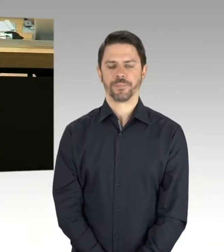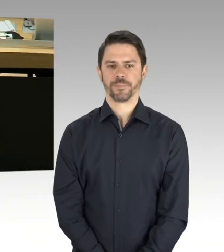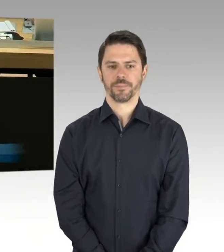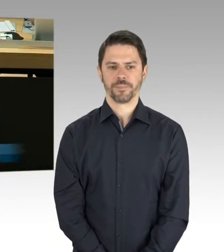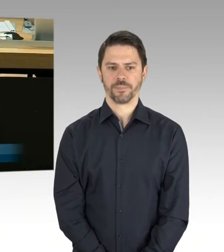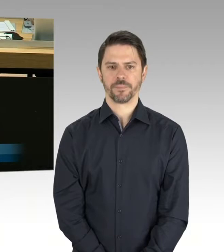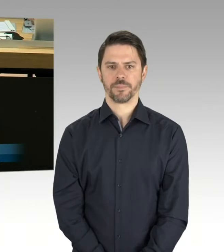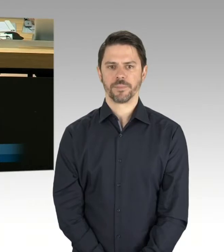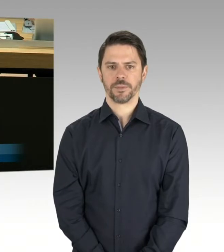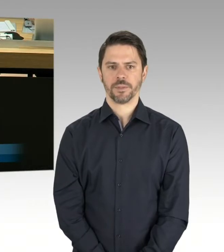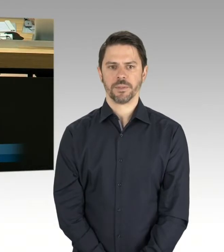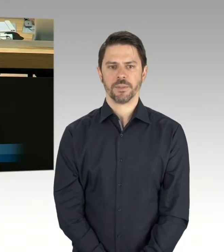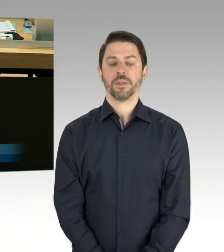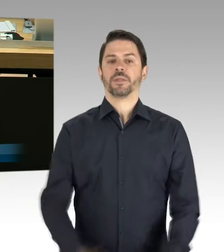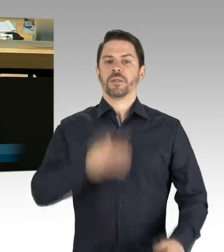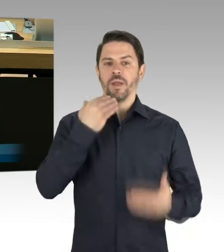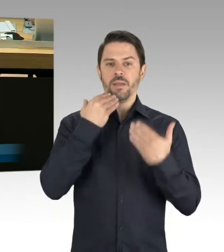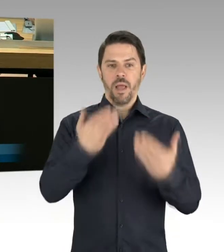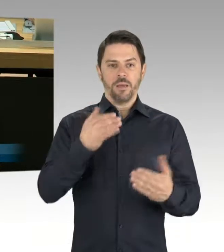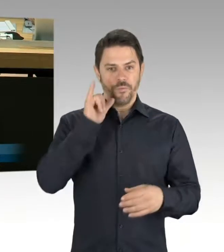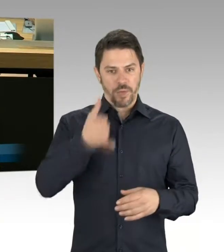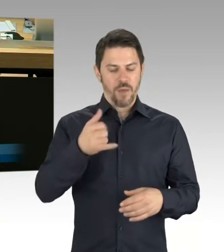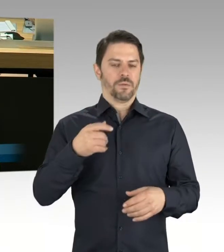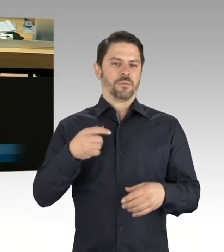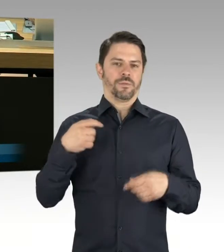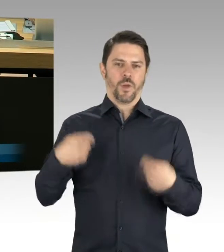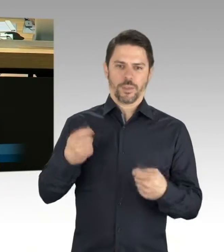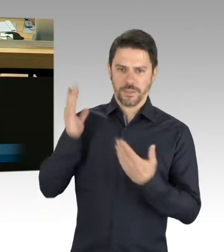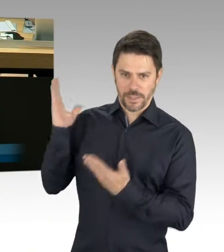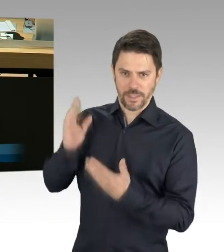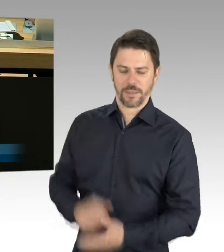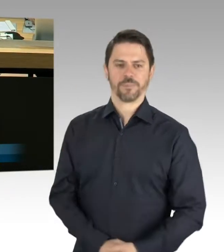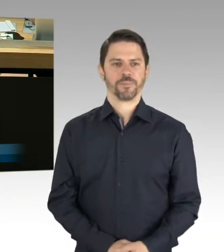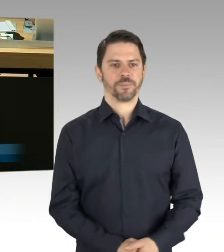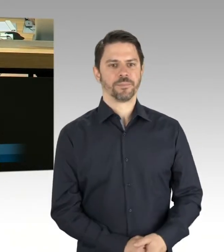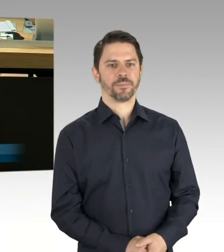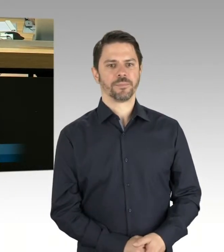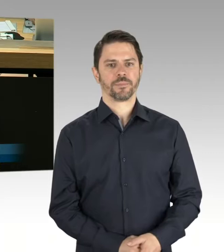Aus Teilen der SPD werden Sympathien bekundet,